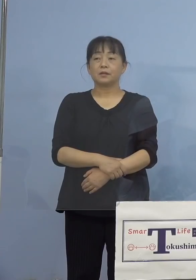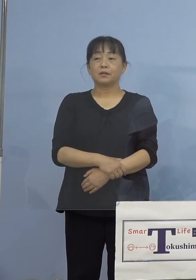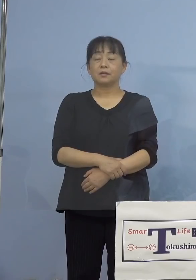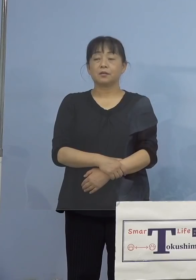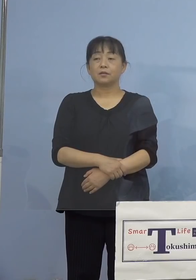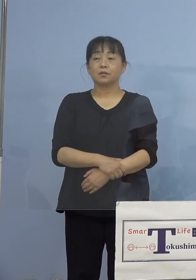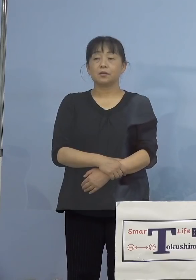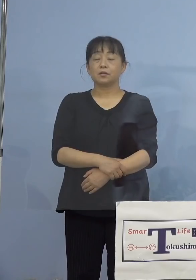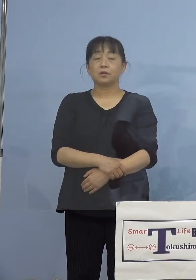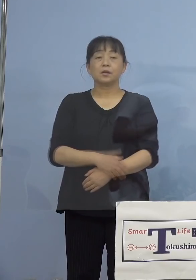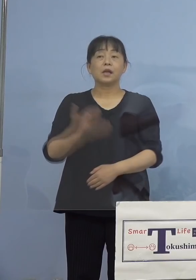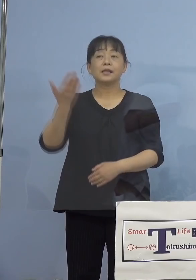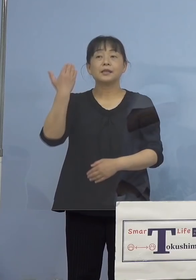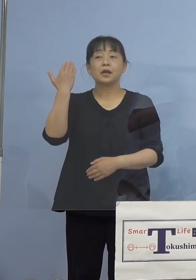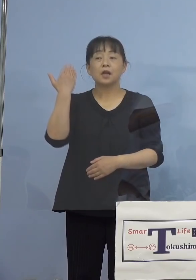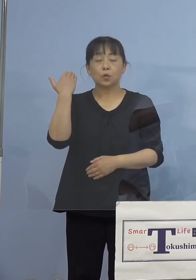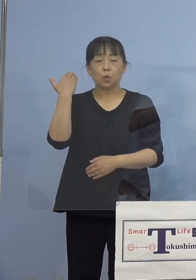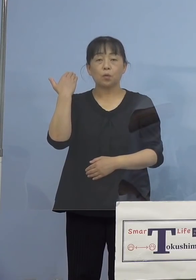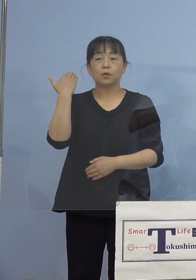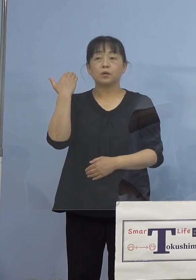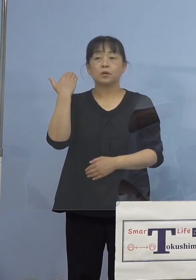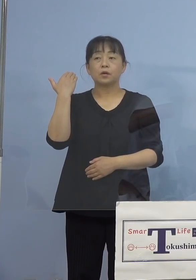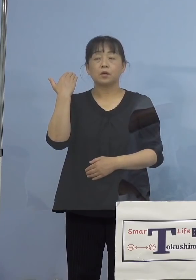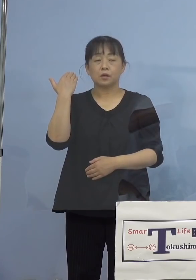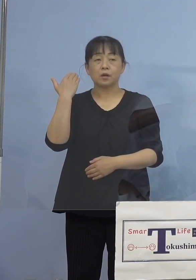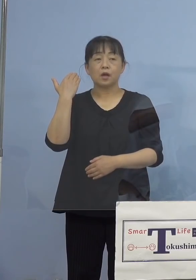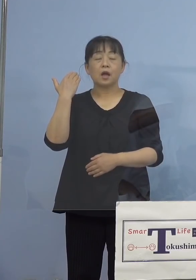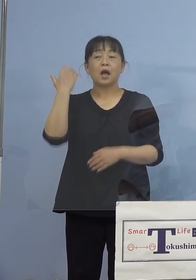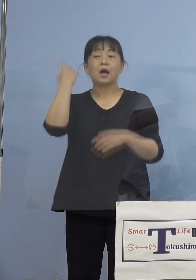（幹事社：読売新聞社） 先ほど学生の方が出演されていると